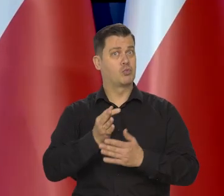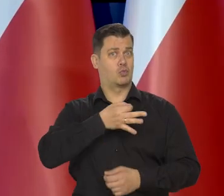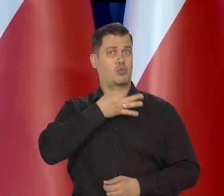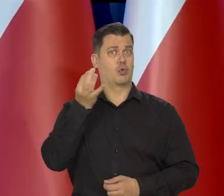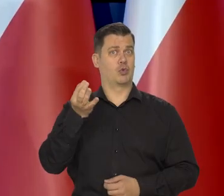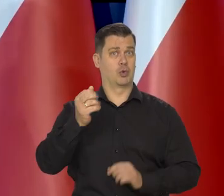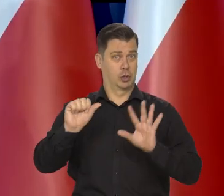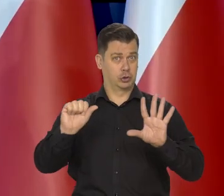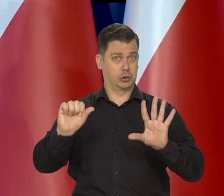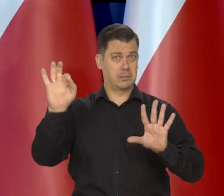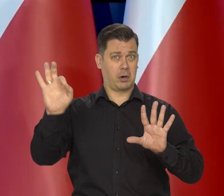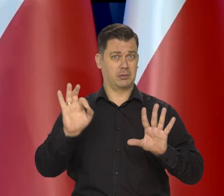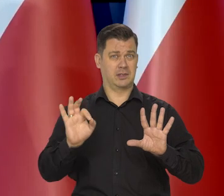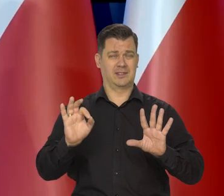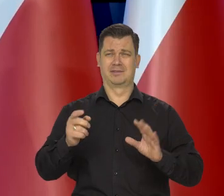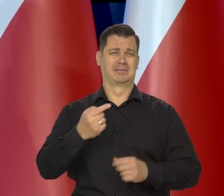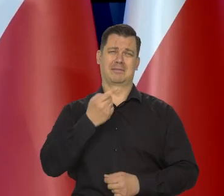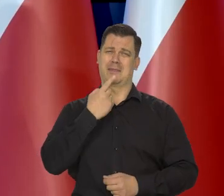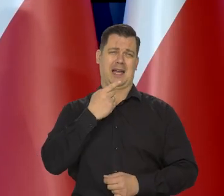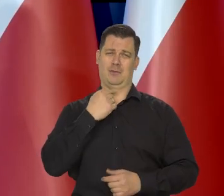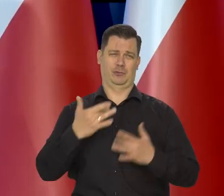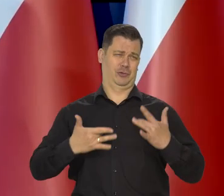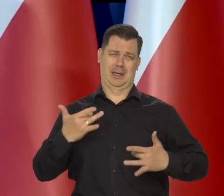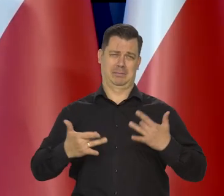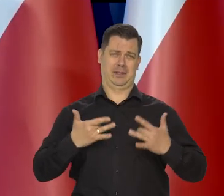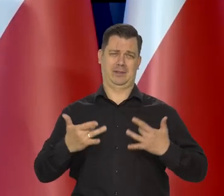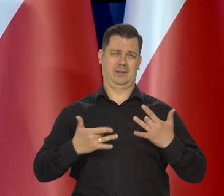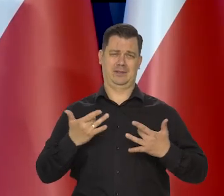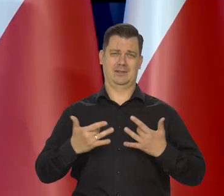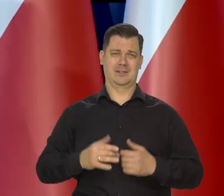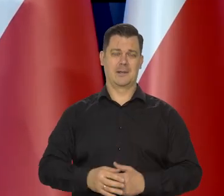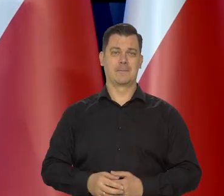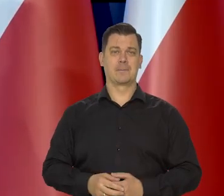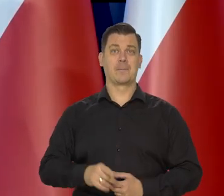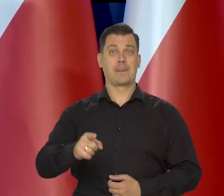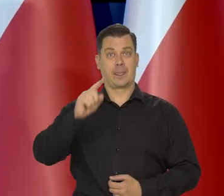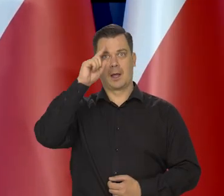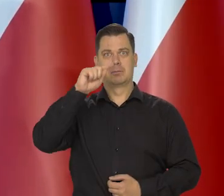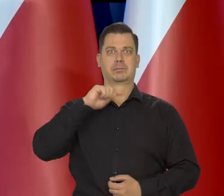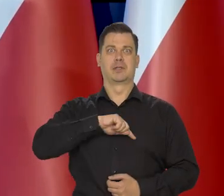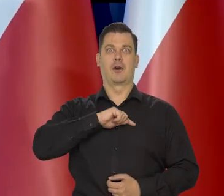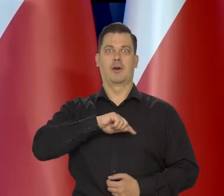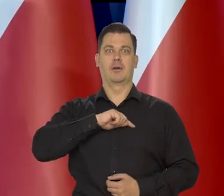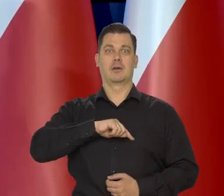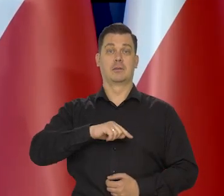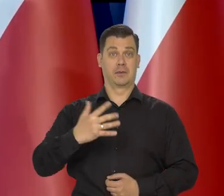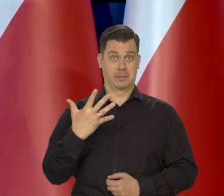ale 6% to jest słabo dostrzegalna inflacja. Psychologia ekonomiczna mówi,